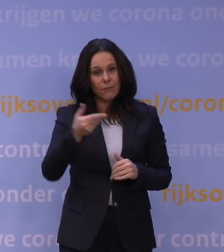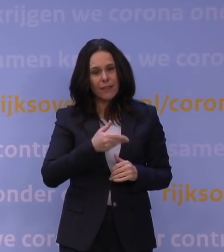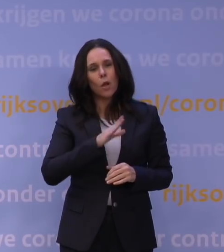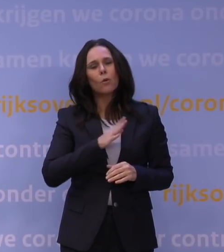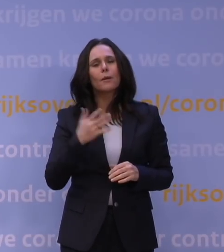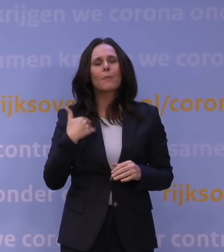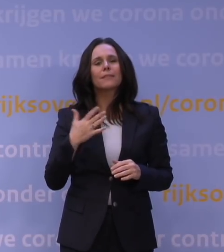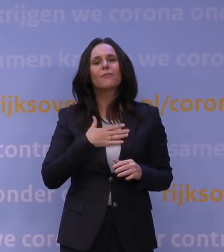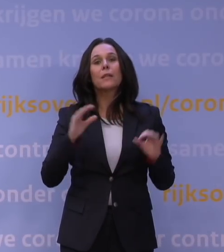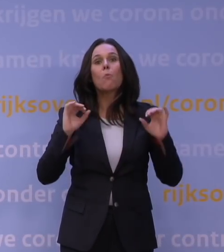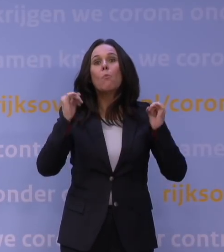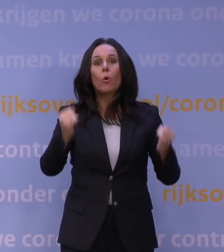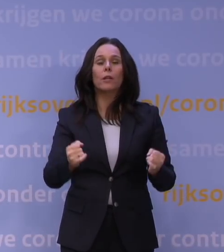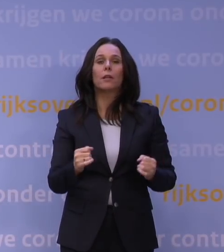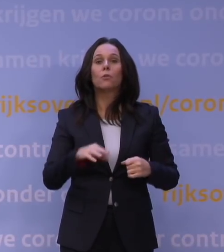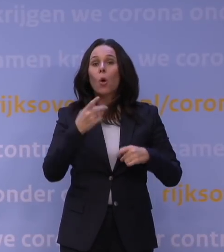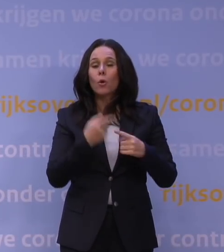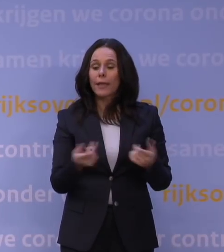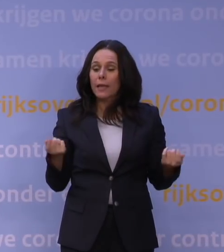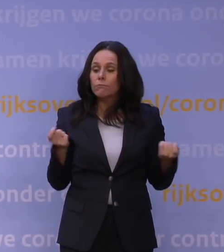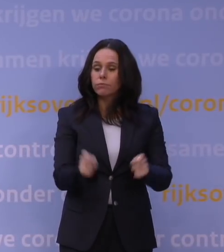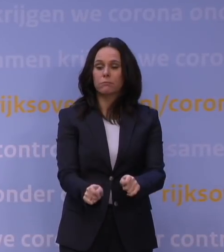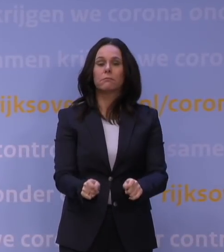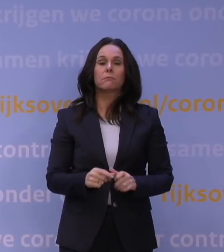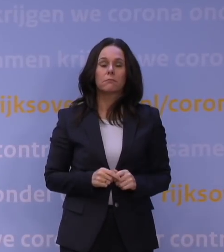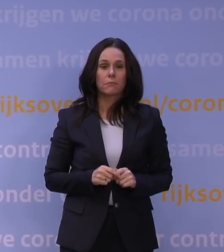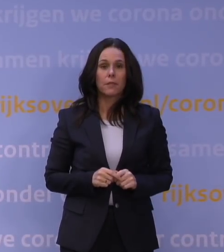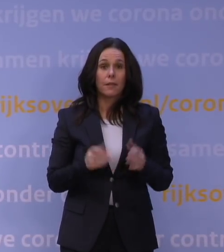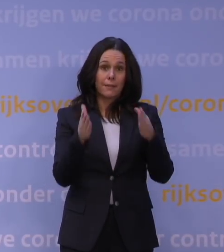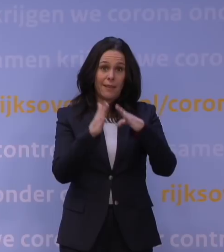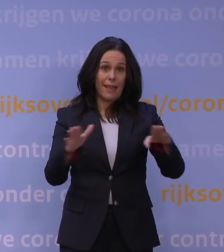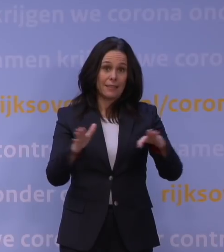dat het nu nog een keer op slot gaat, dat de boel op slot gaat. Met kerst nota bene.